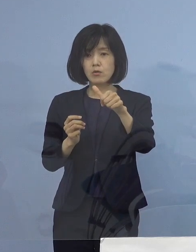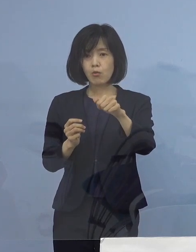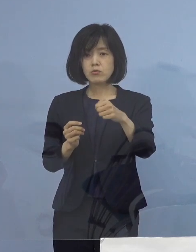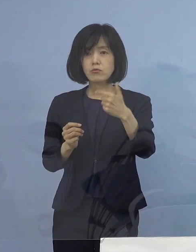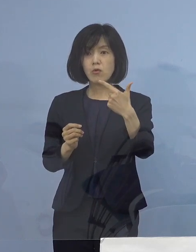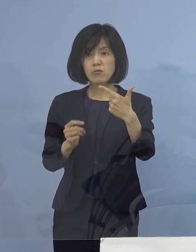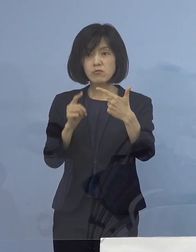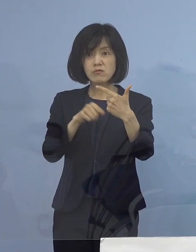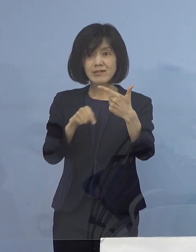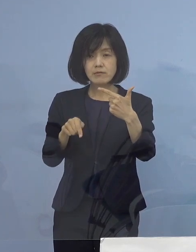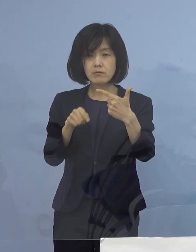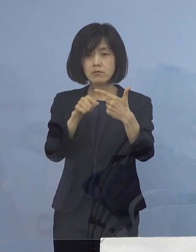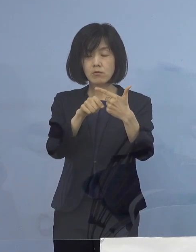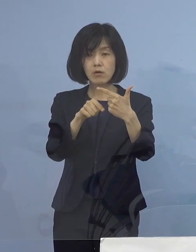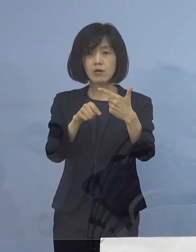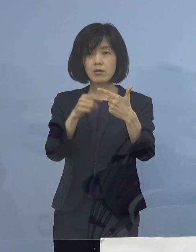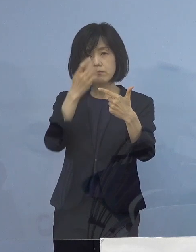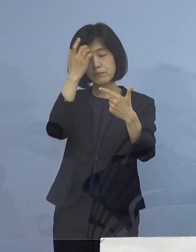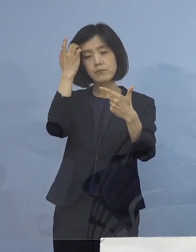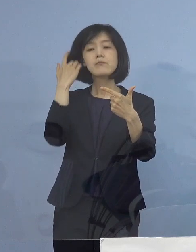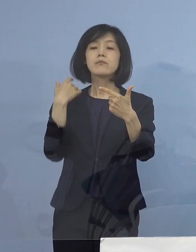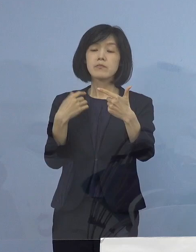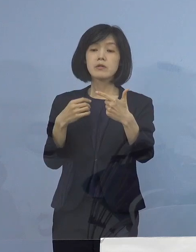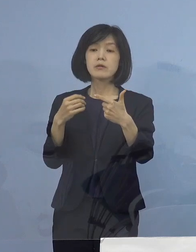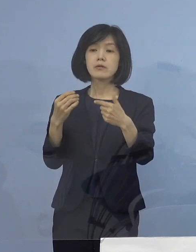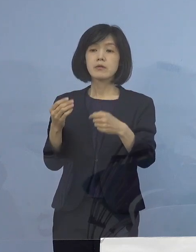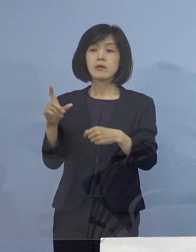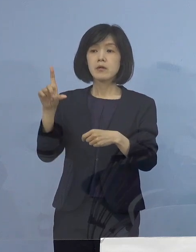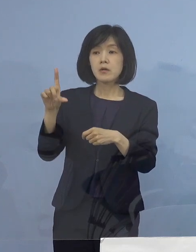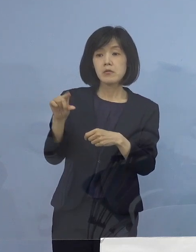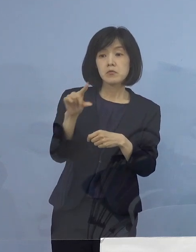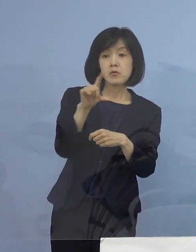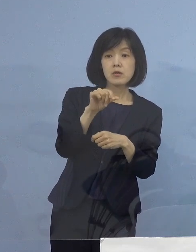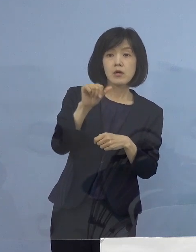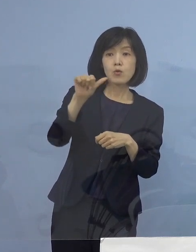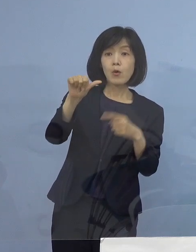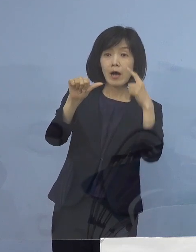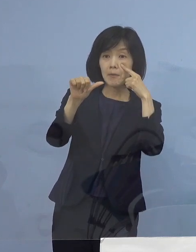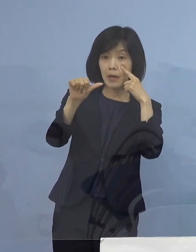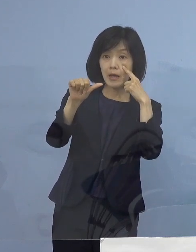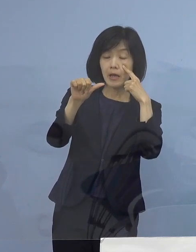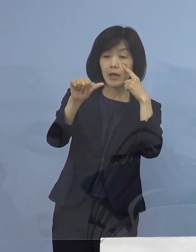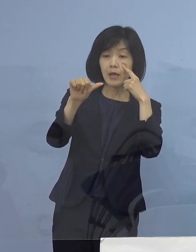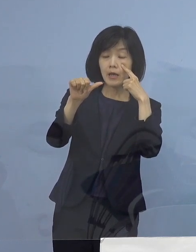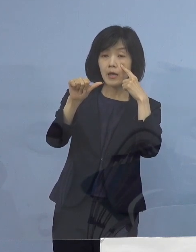先ほど申し上げたように 「第5波」の中では過去最高